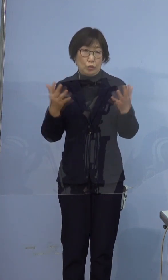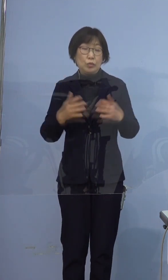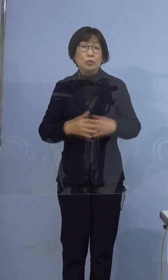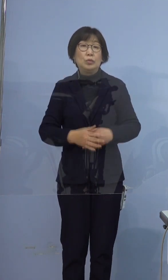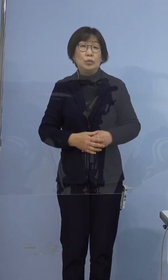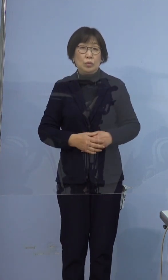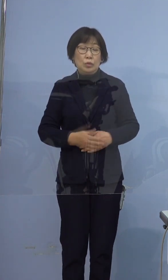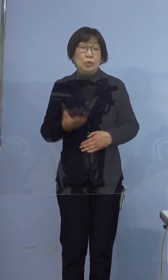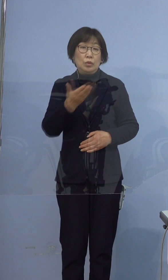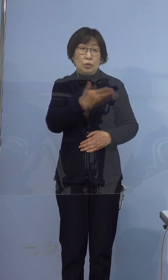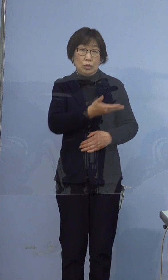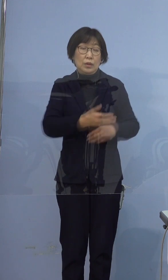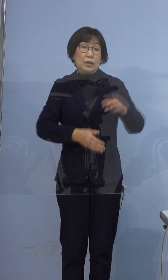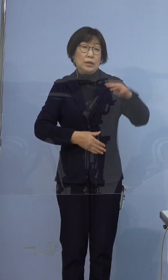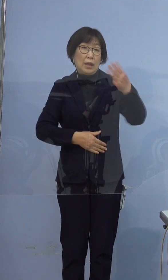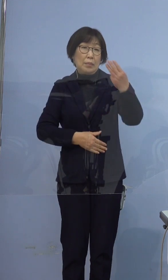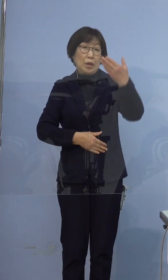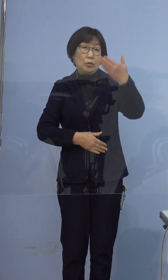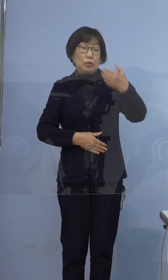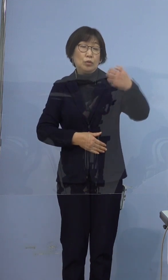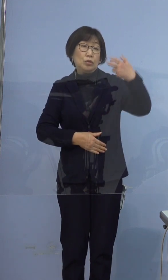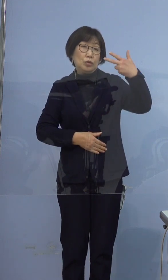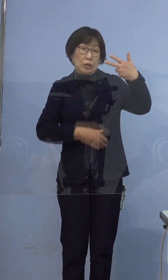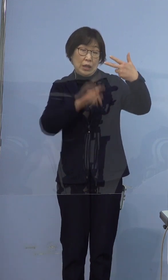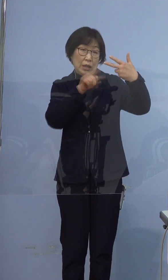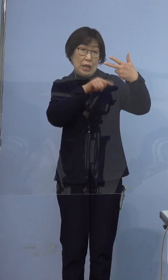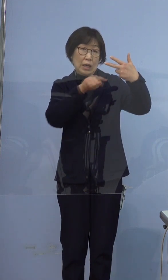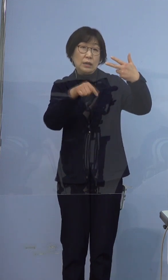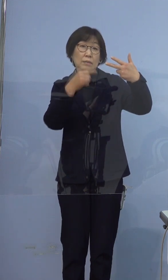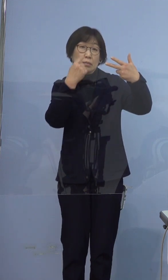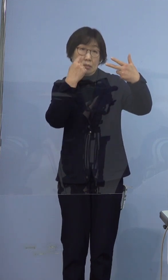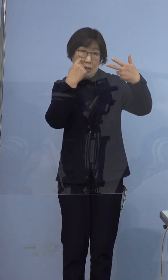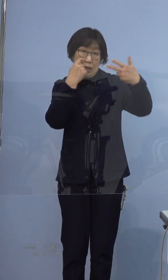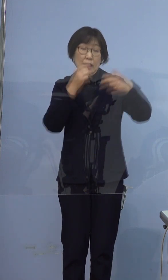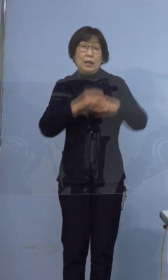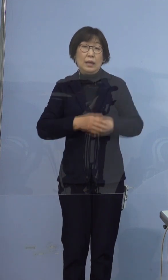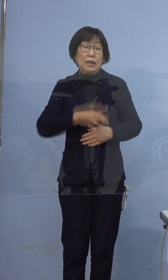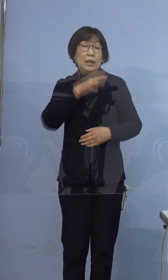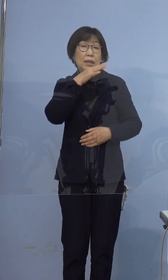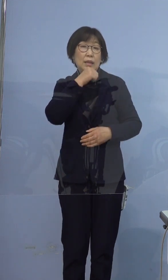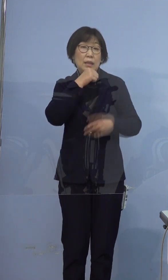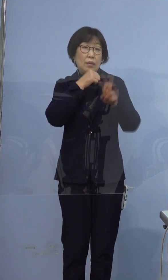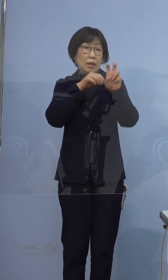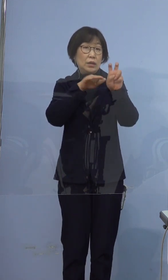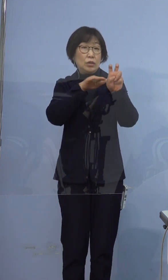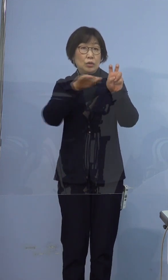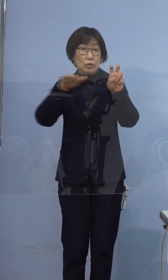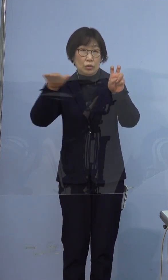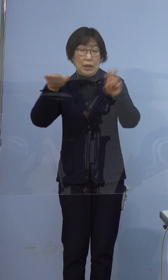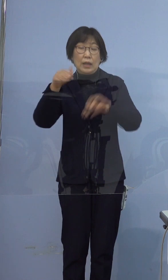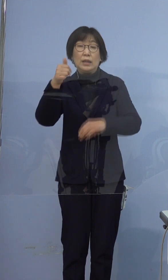続きまして、397例目の感染者について 年代は20代、男性